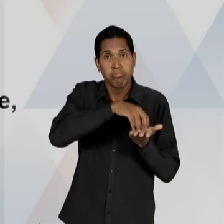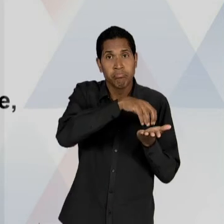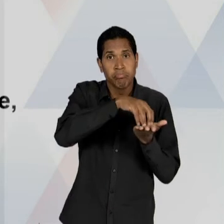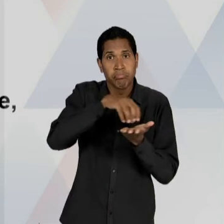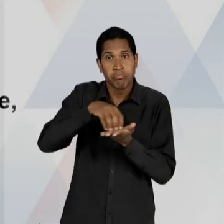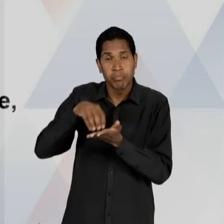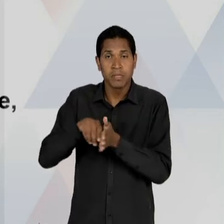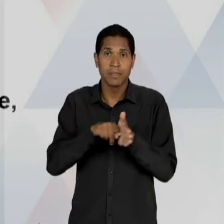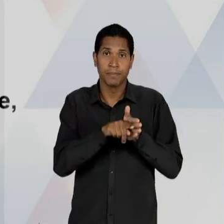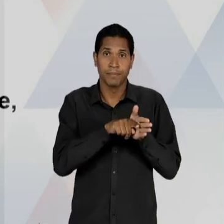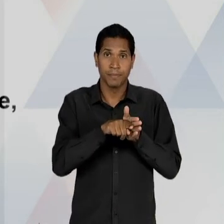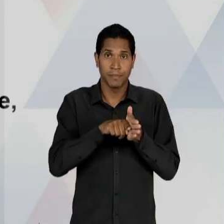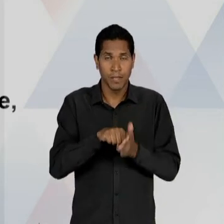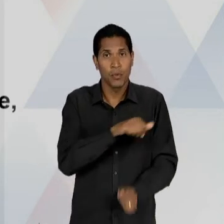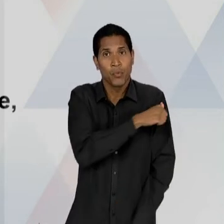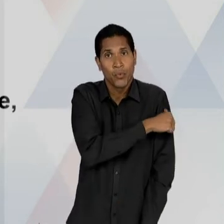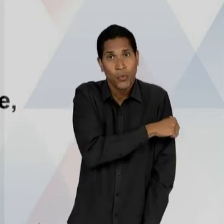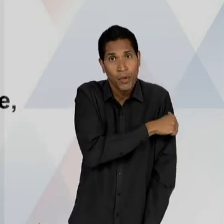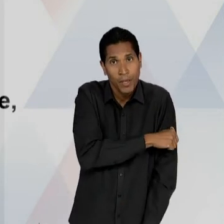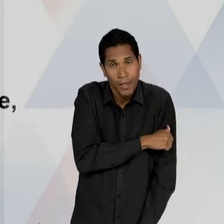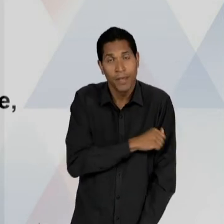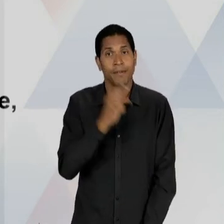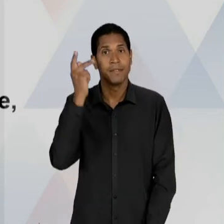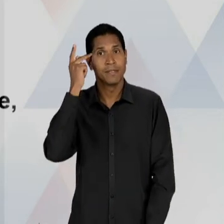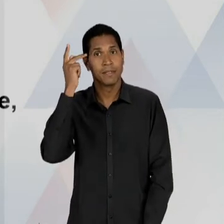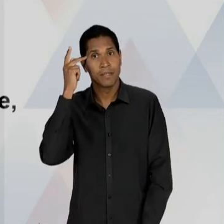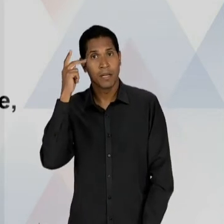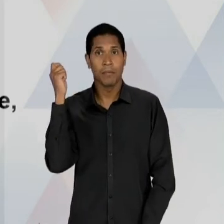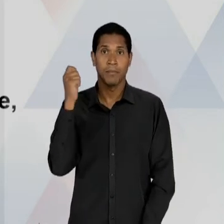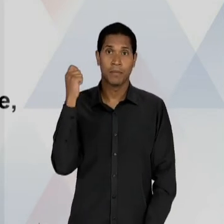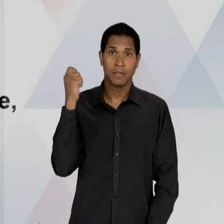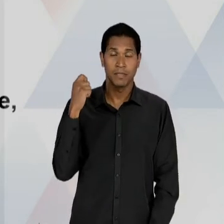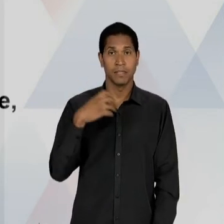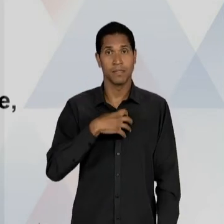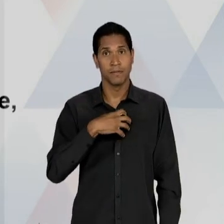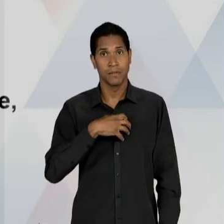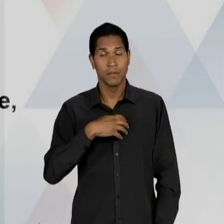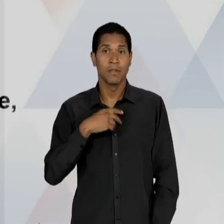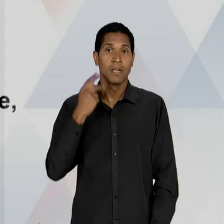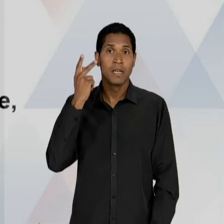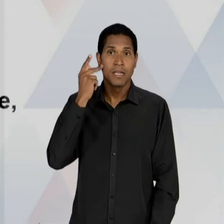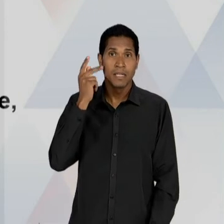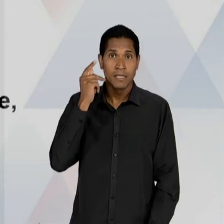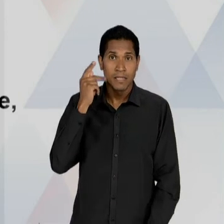OUTROS CENTROS NA CIDADE DE SÃO PAULO, PORTO ALEGRE, SALVADOR, RECIFE E BELO HORIZONTE, COM,